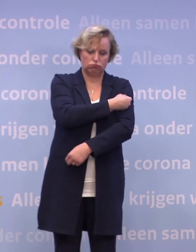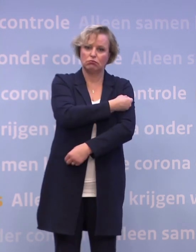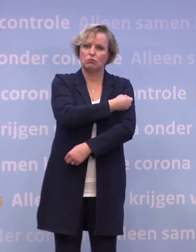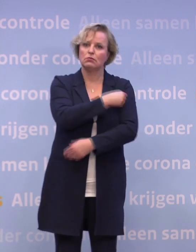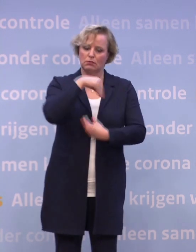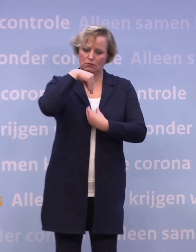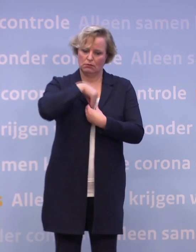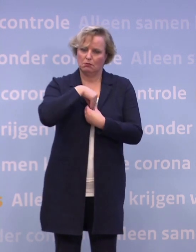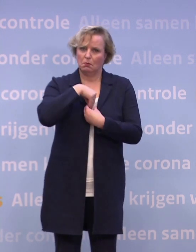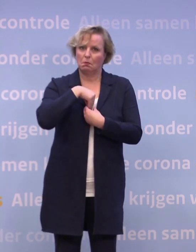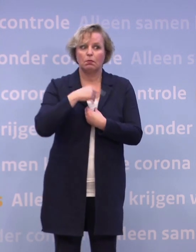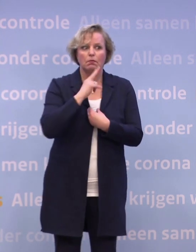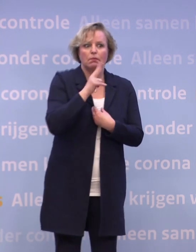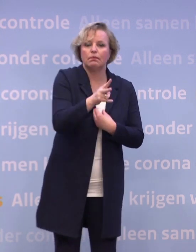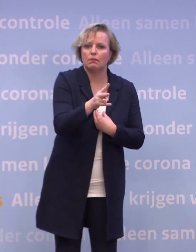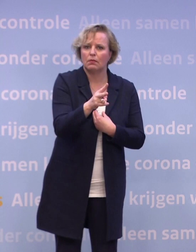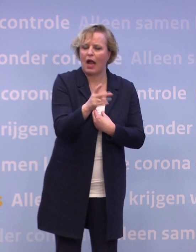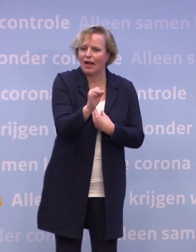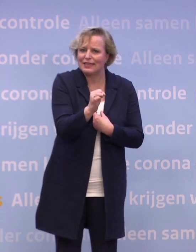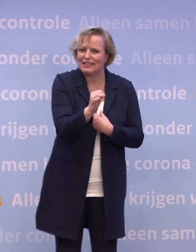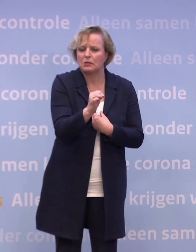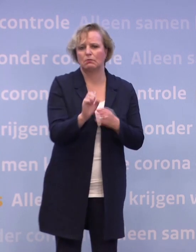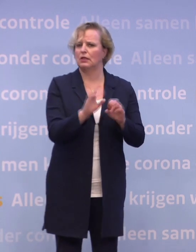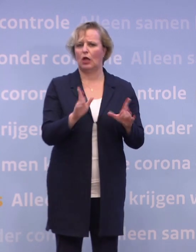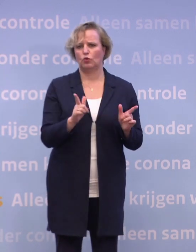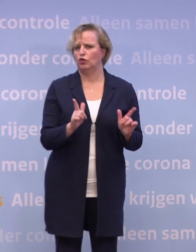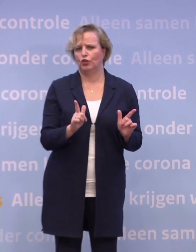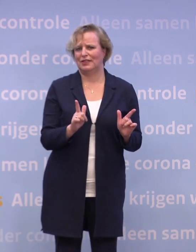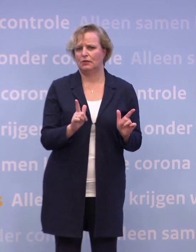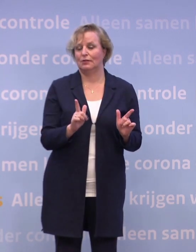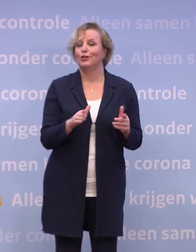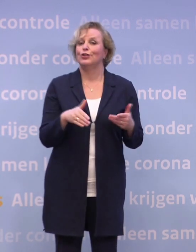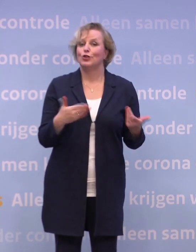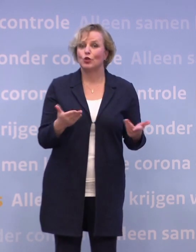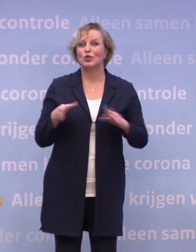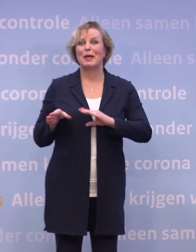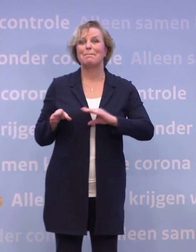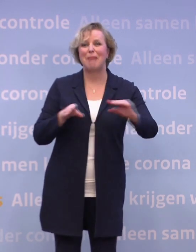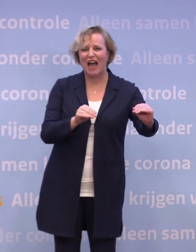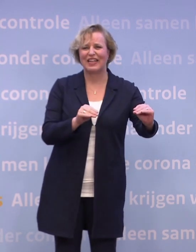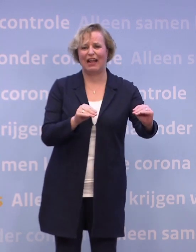...ook een ander niet meer ziek kan maken. Kortom, de maatregelen, daar zitten we nog wel even aan vast.